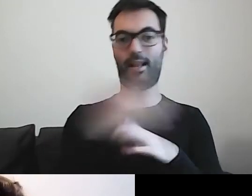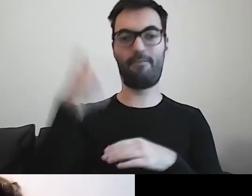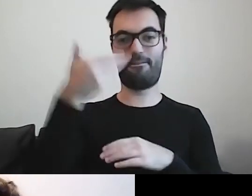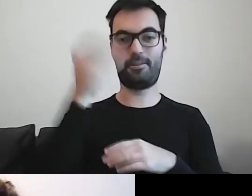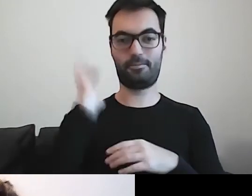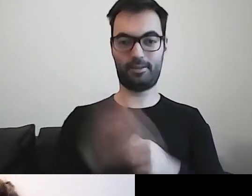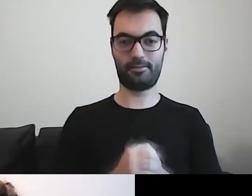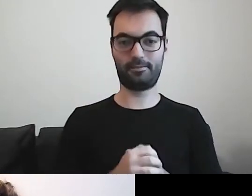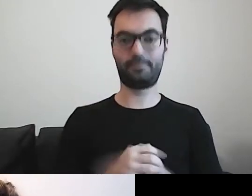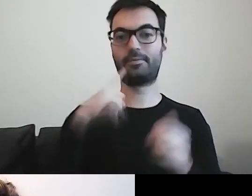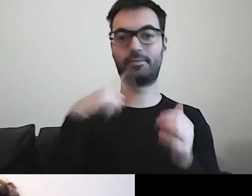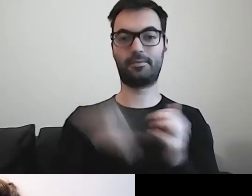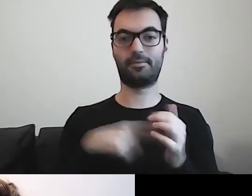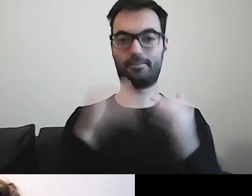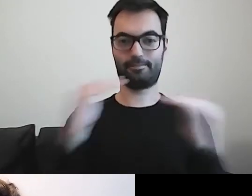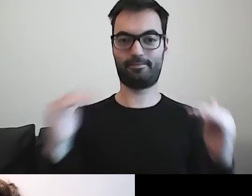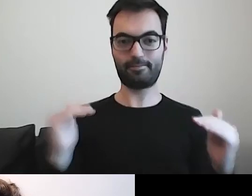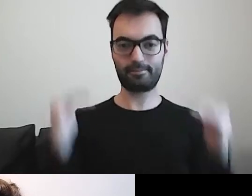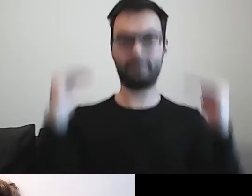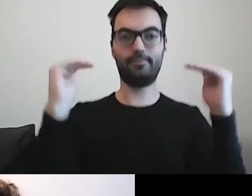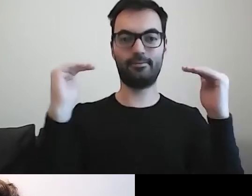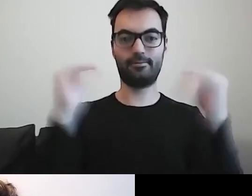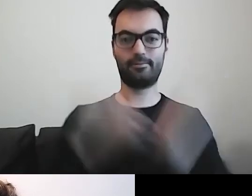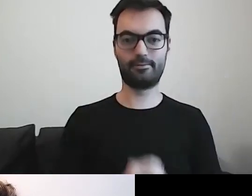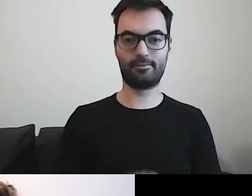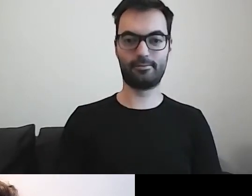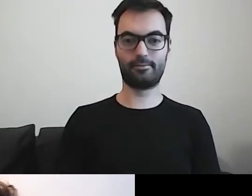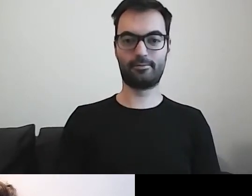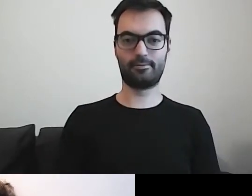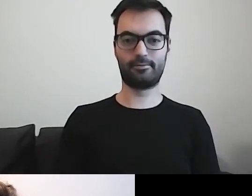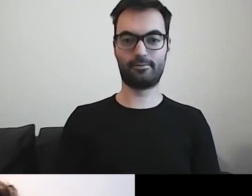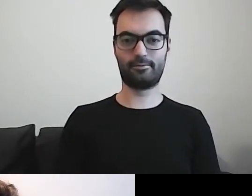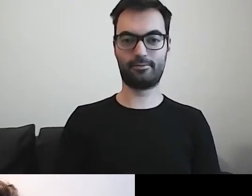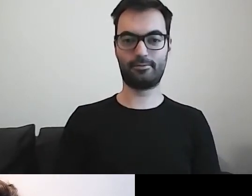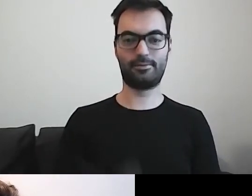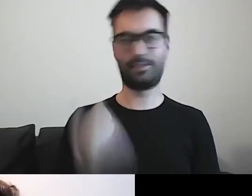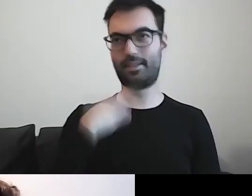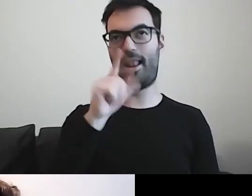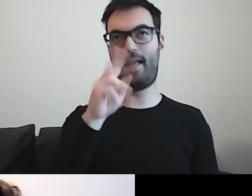MAŁGORZATA: Wchodzimy na level wyższy. Poziom wyższy, nie będę utrudniać.